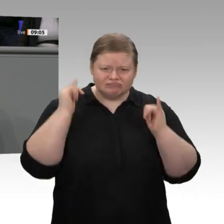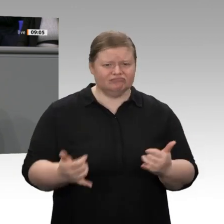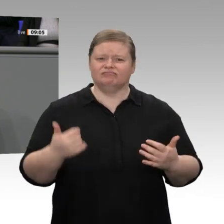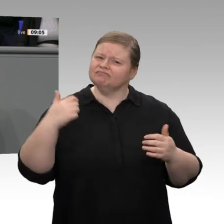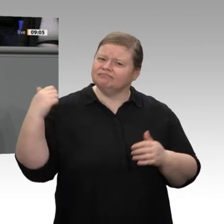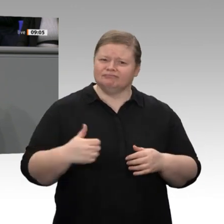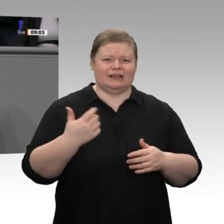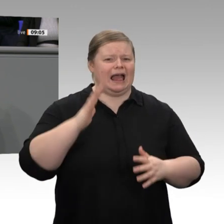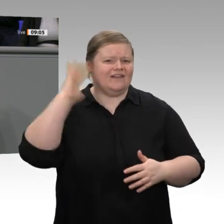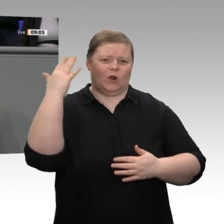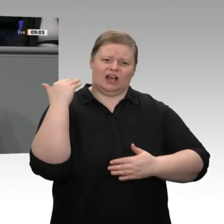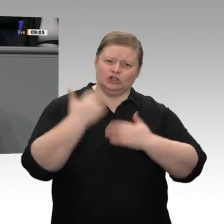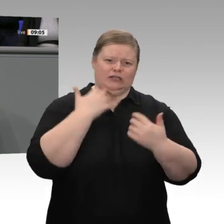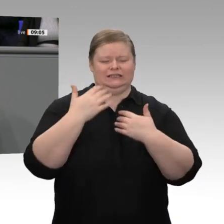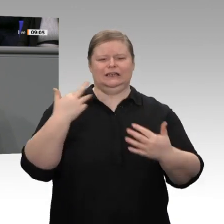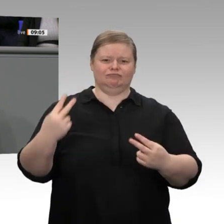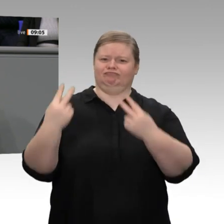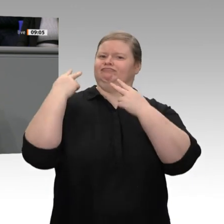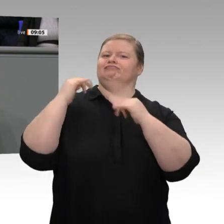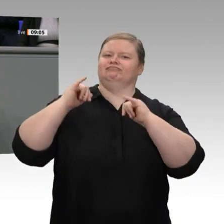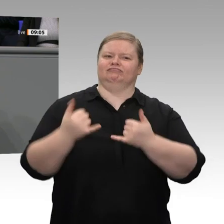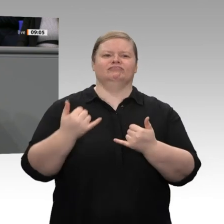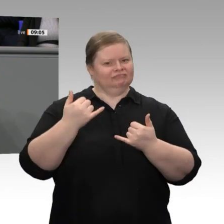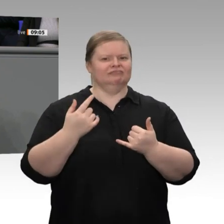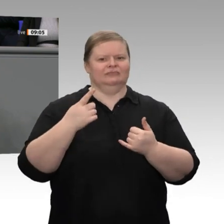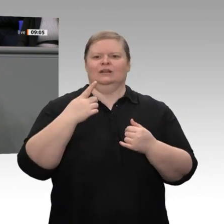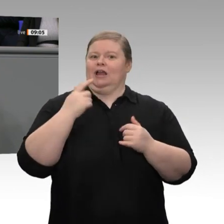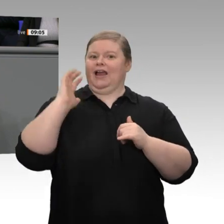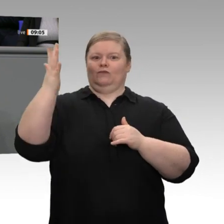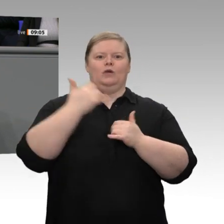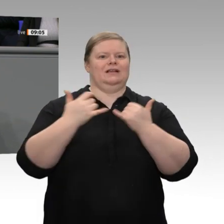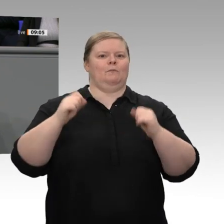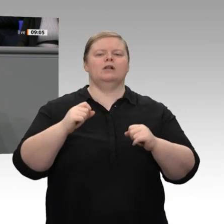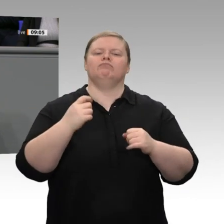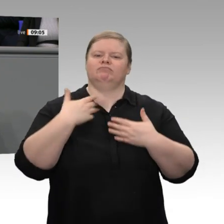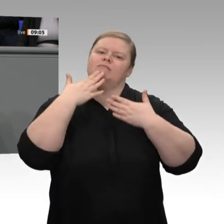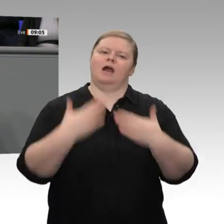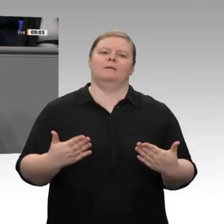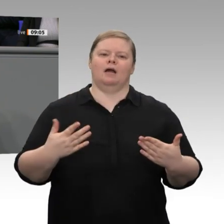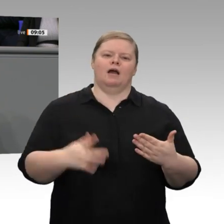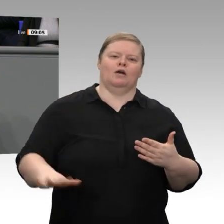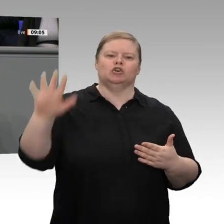Beschäftigten in über 45 Millionen Beschäftigungsverhältnissen. Wir verdanken es Millionen von Unternehmerinnen